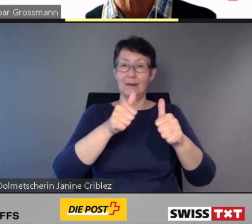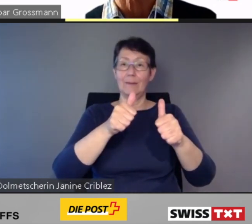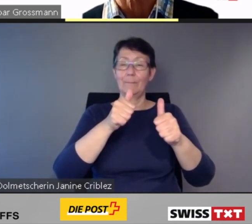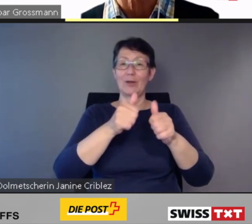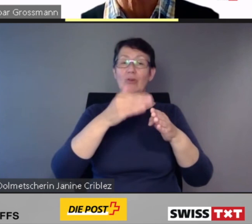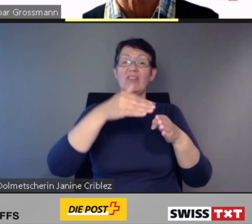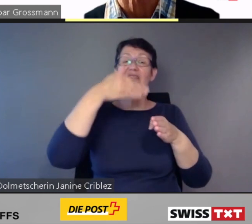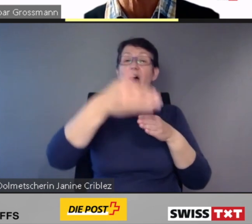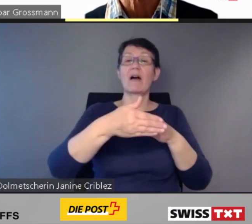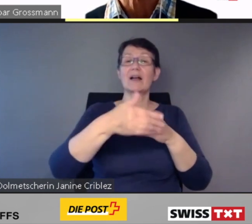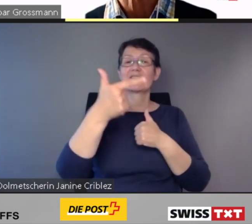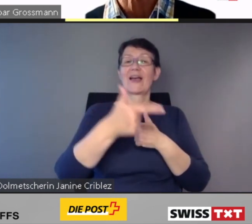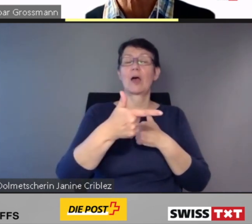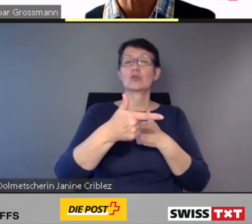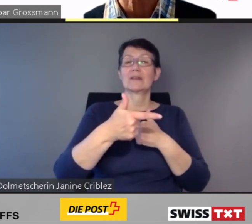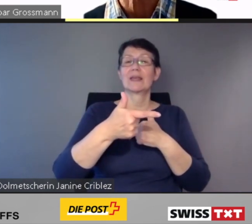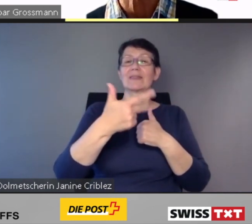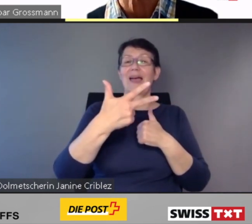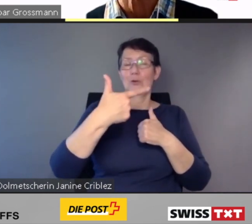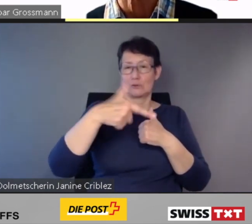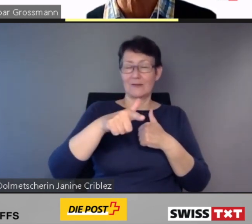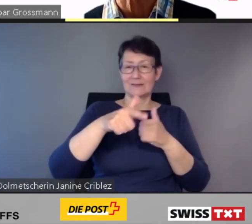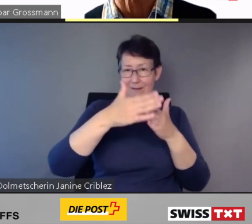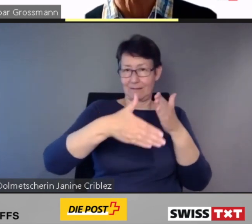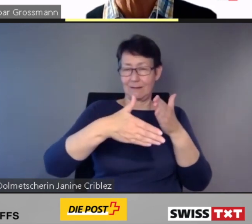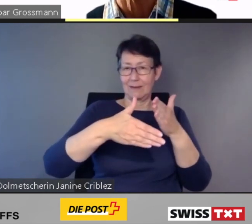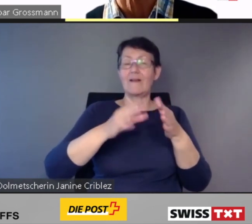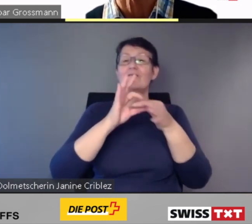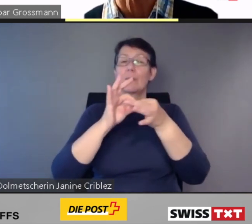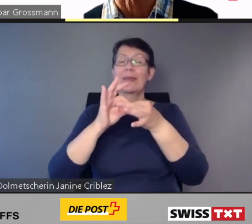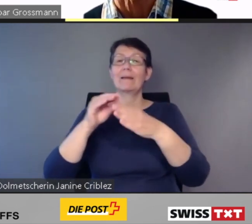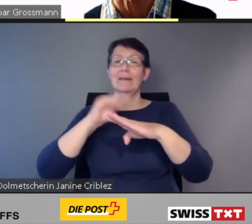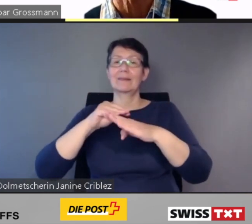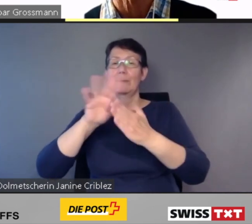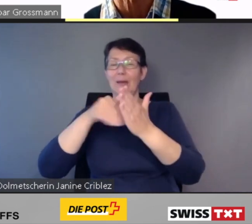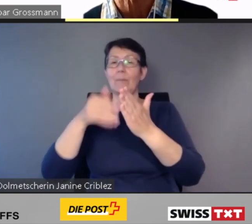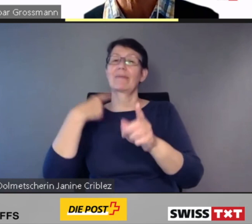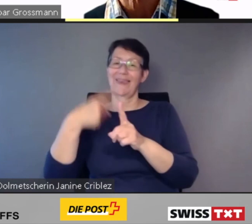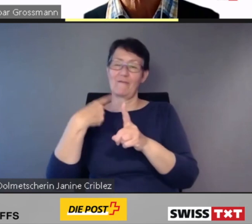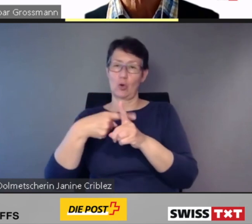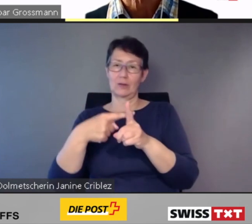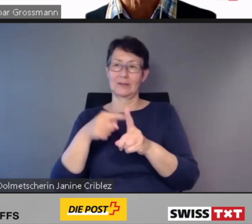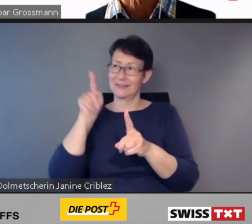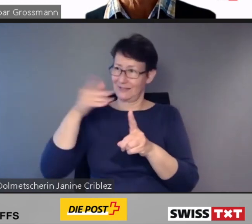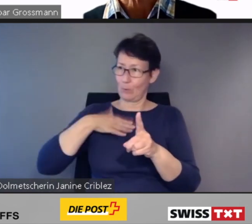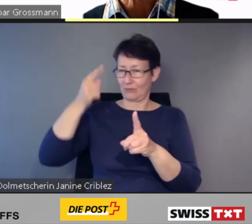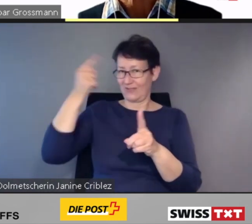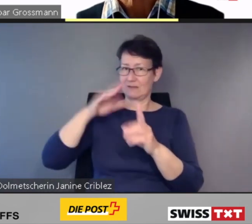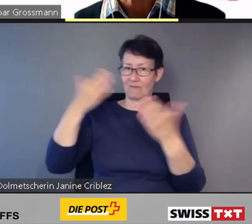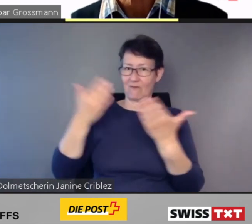einen verbindlichen Terminplan eingefordert. Damit komme ich zu meiner letzten Folie und zum Schluss.